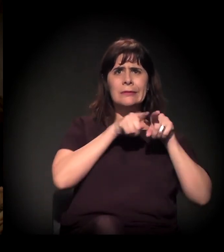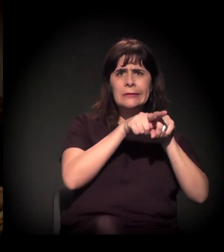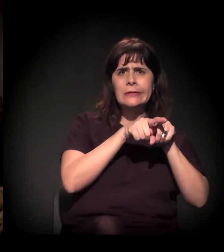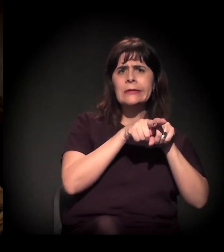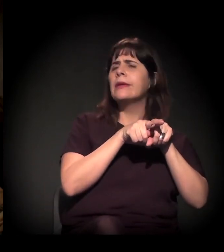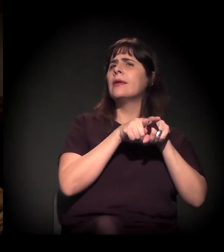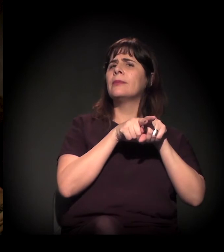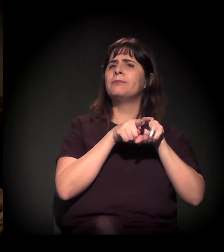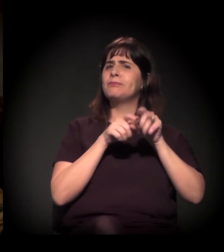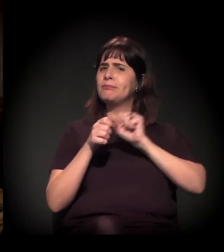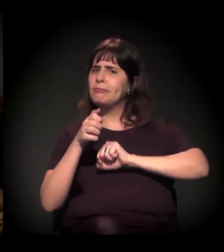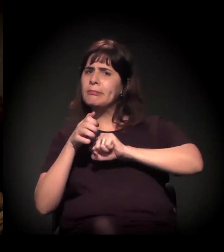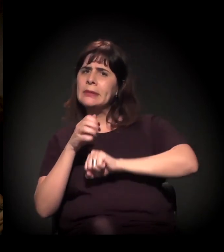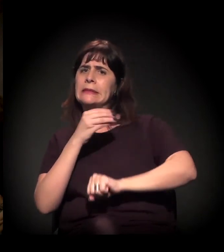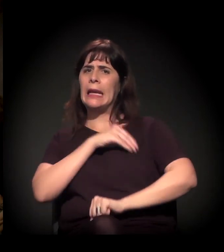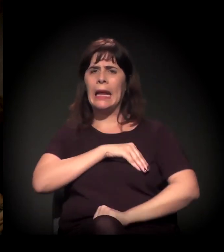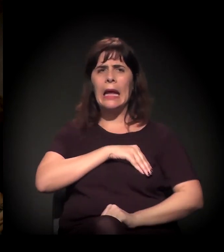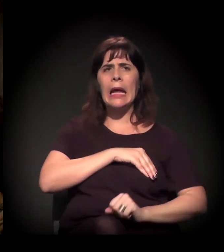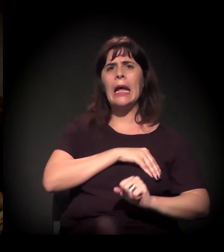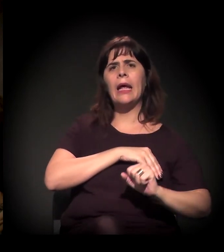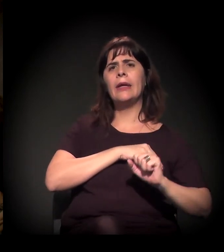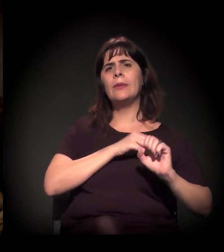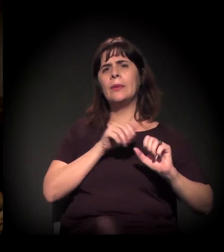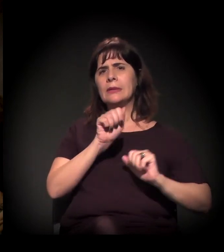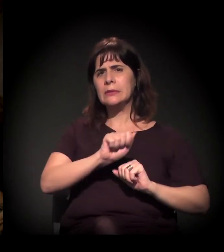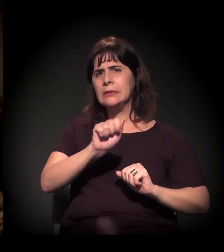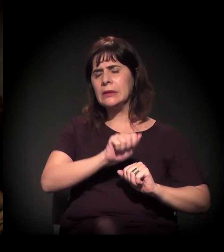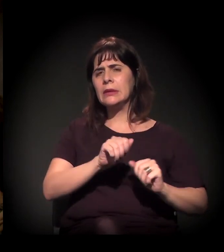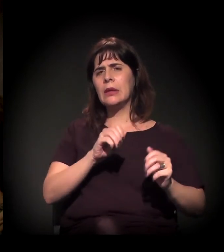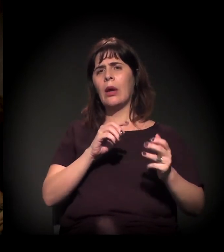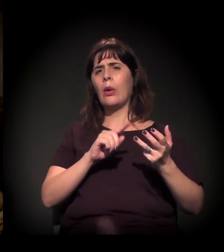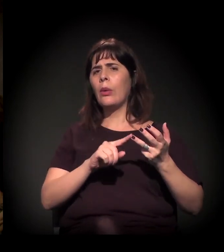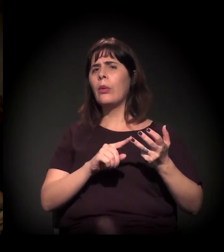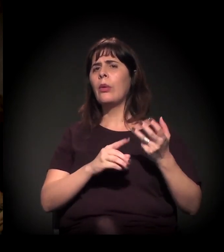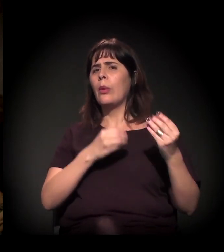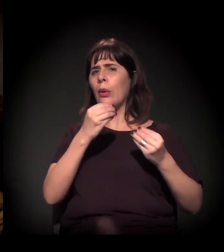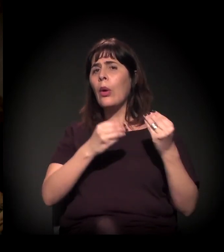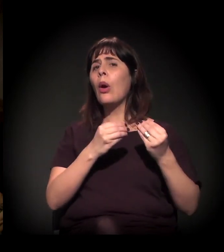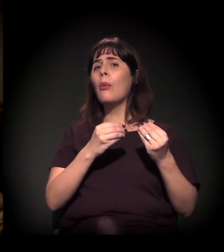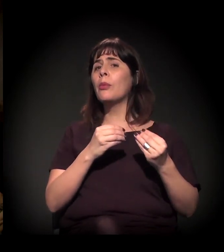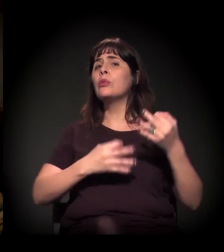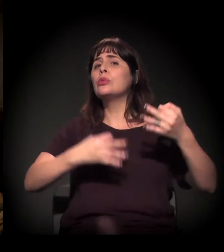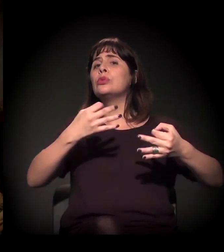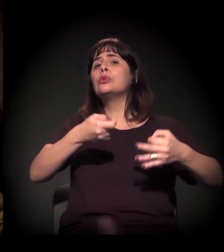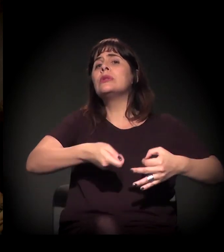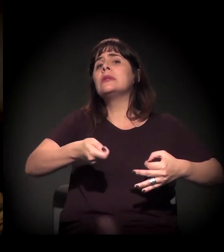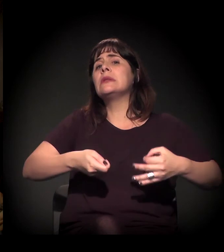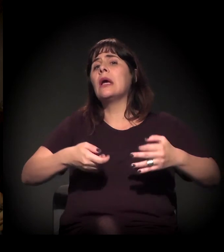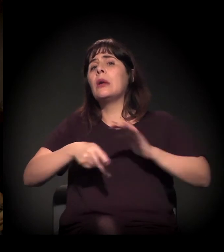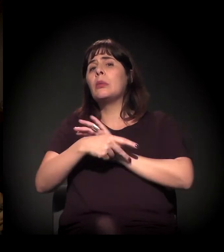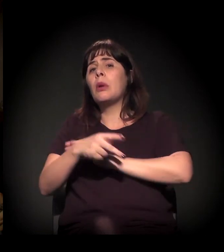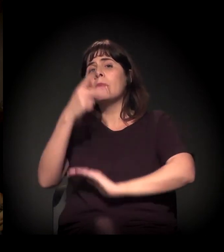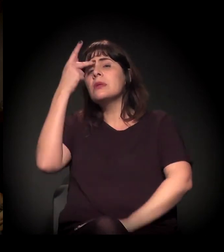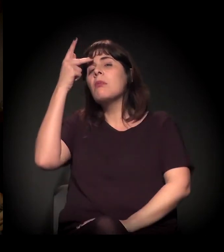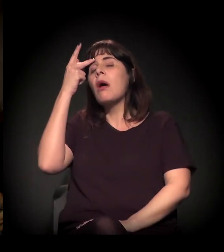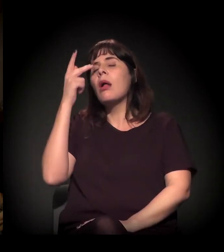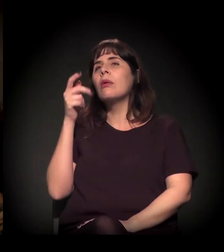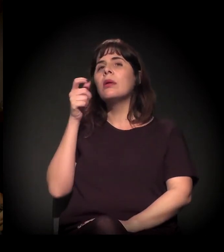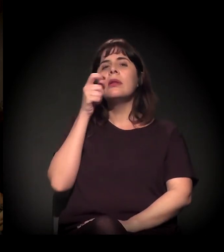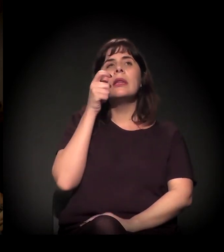Tem toda uma questão que vale a pena ver, como o judiciário em São Paulo vem funcionando sobre os interesses corporativos